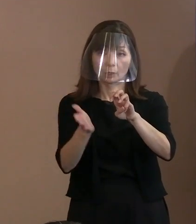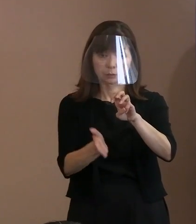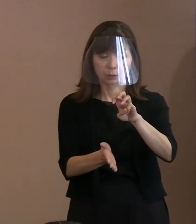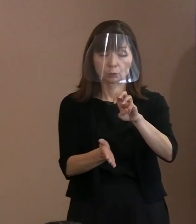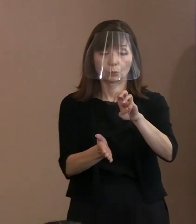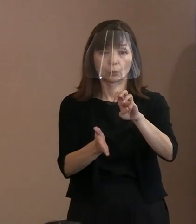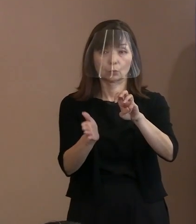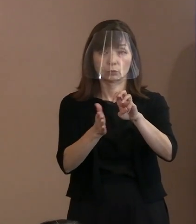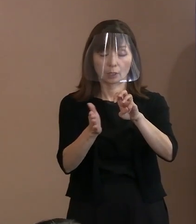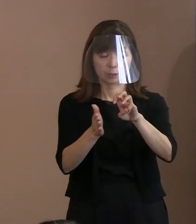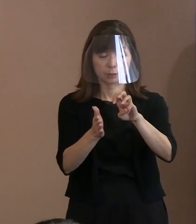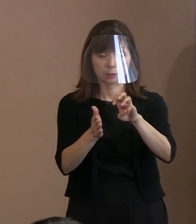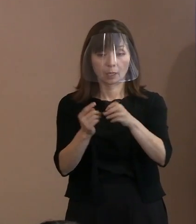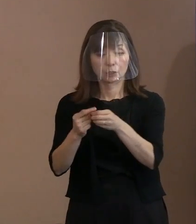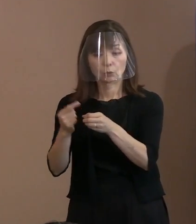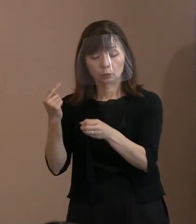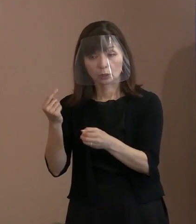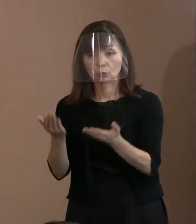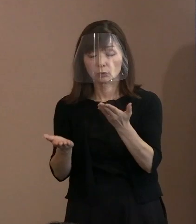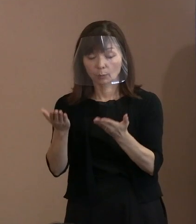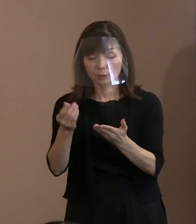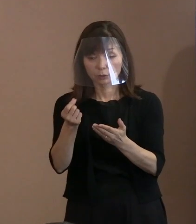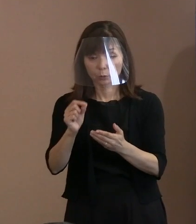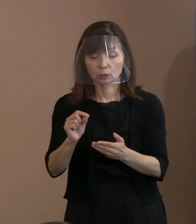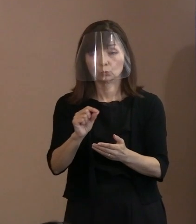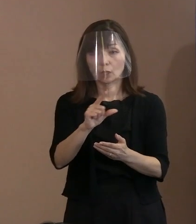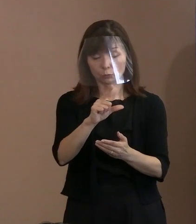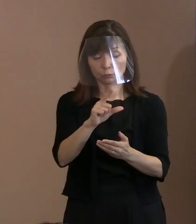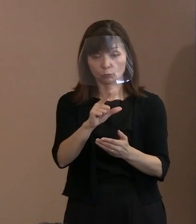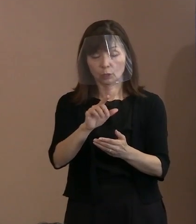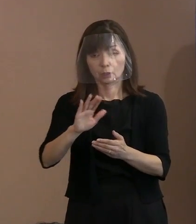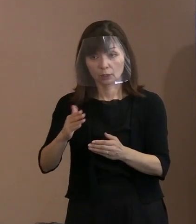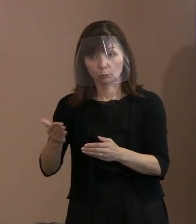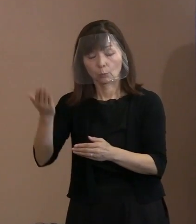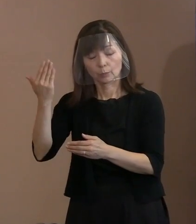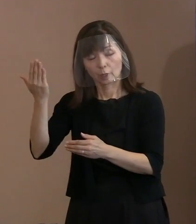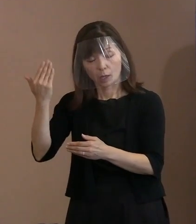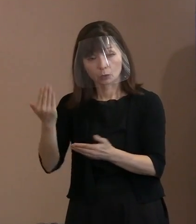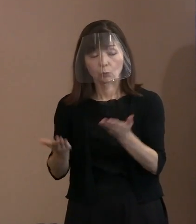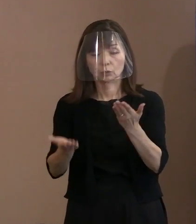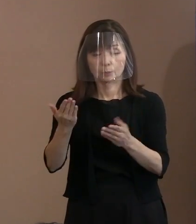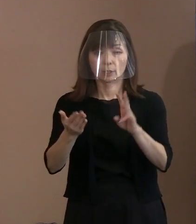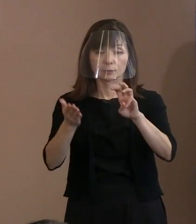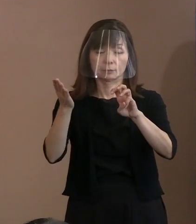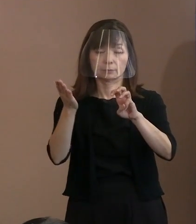前年よりかは増やしますけれども､ 平年から比べると3割ですから､ その中で警備員が増えているわけですから､